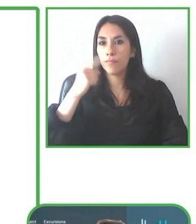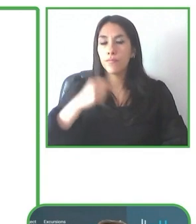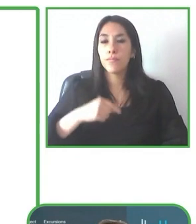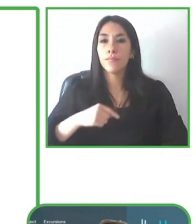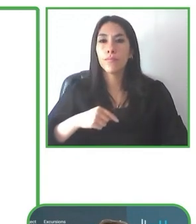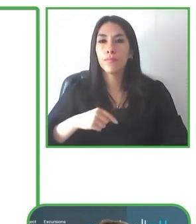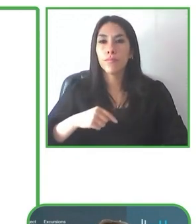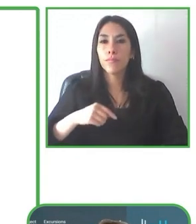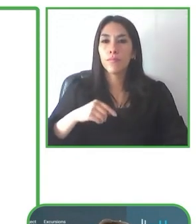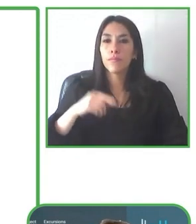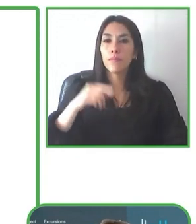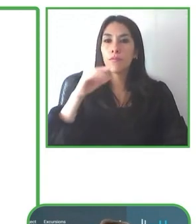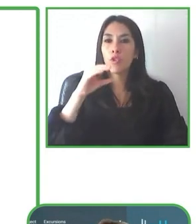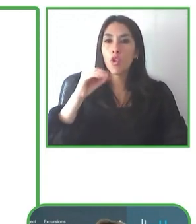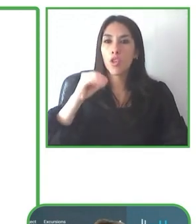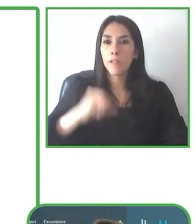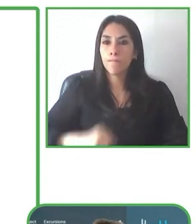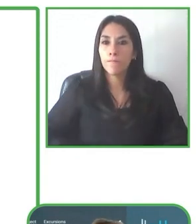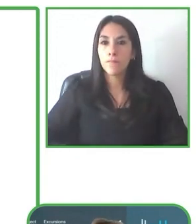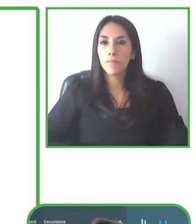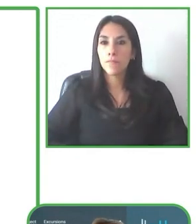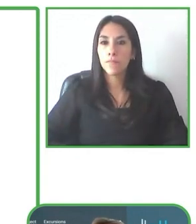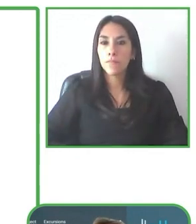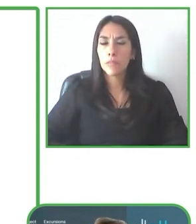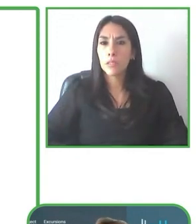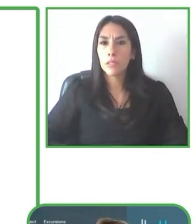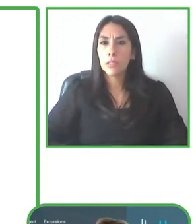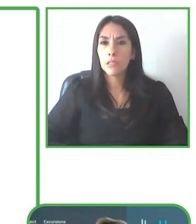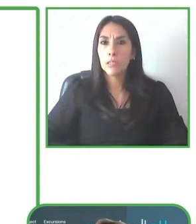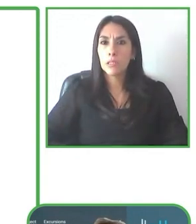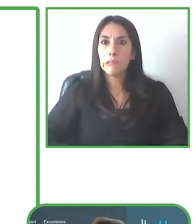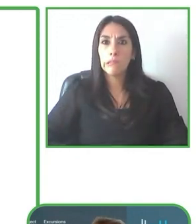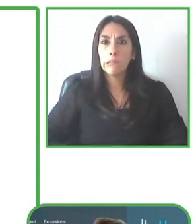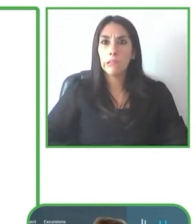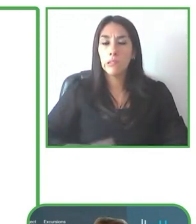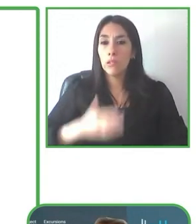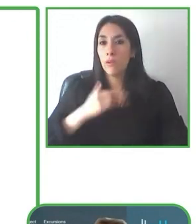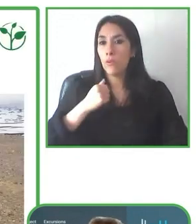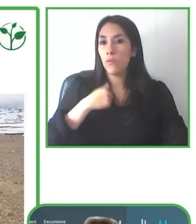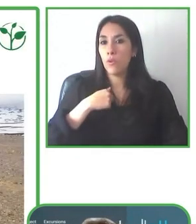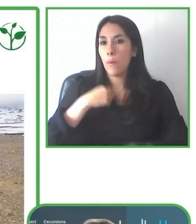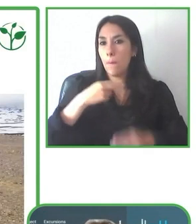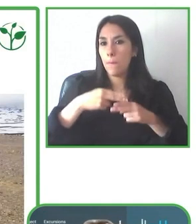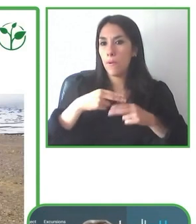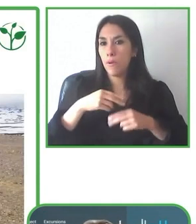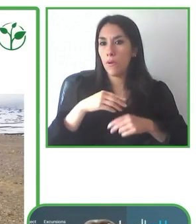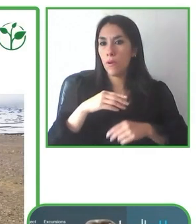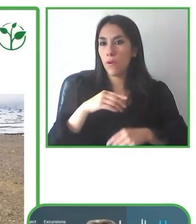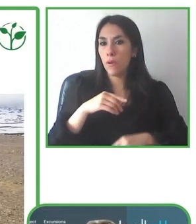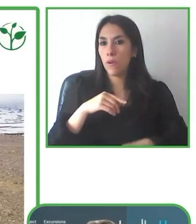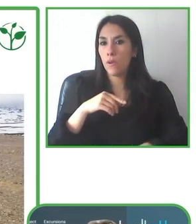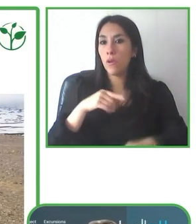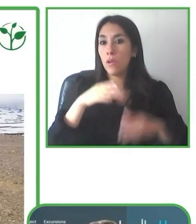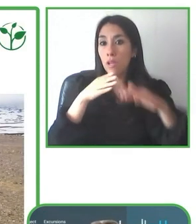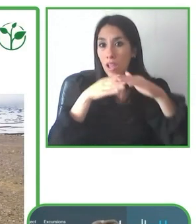Bastienne Paliz de LatinAmerica for All, va a exponer su proyecto, nos va a analizar su